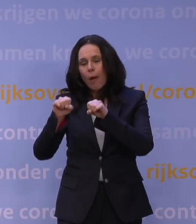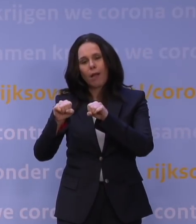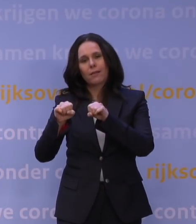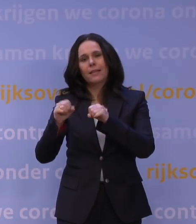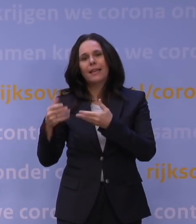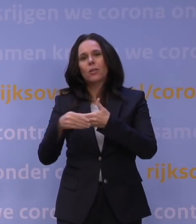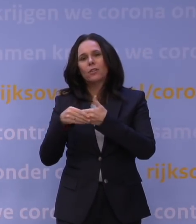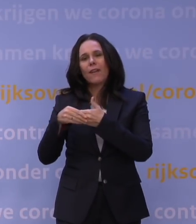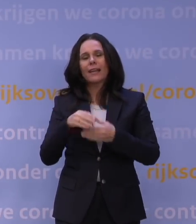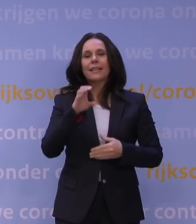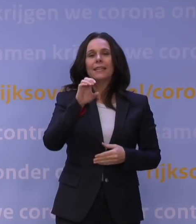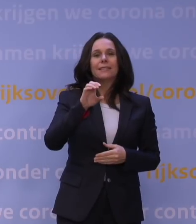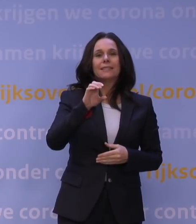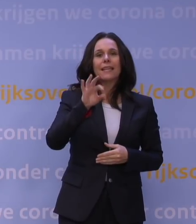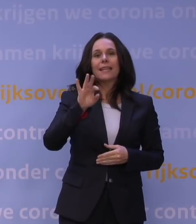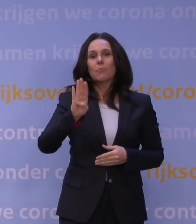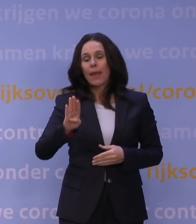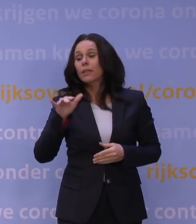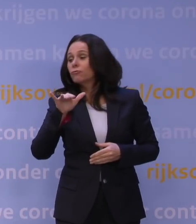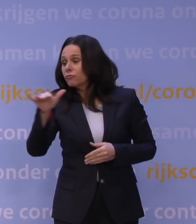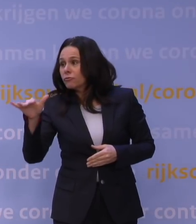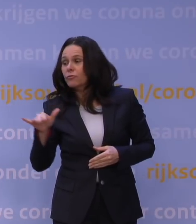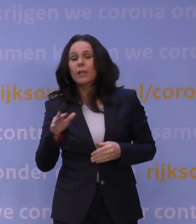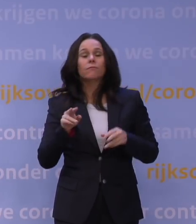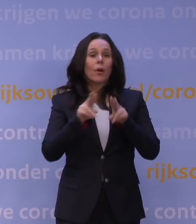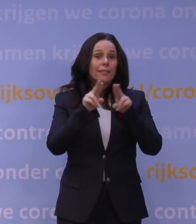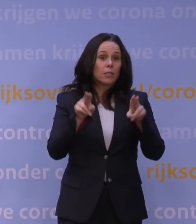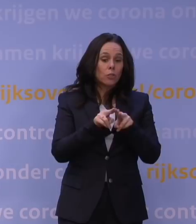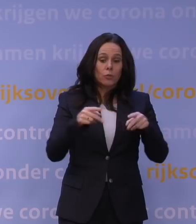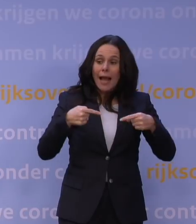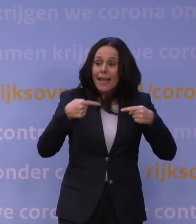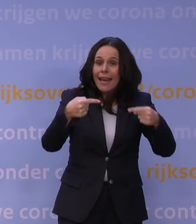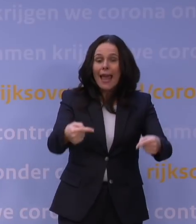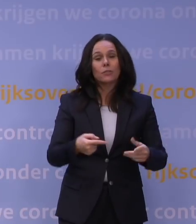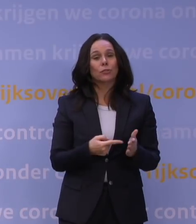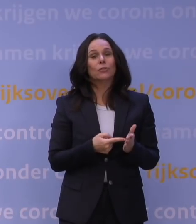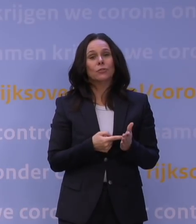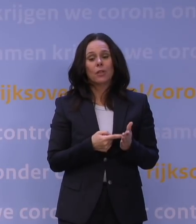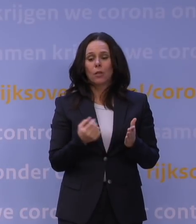Het DCC voor internationaal reizen wordt gebruikt. Dat zijn allemaal middelen om de waakvlam goed te laten branden.